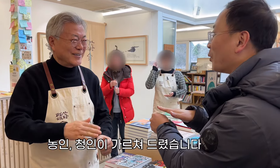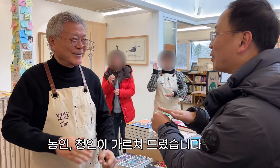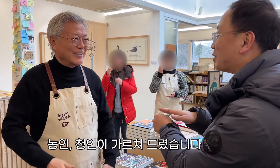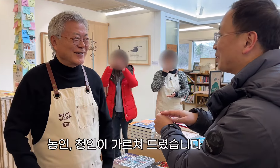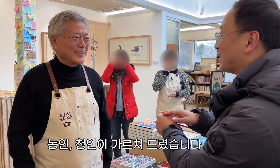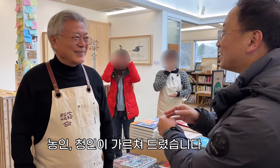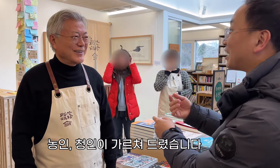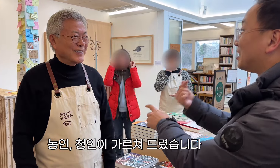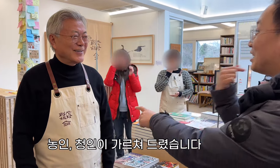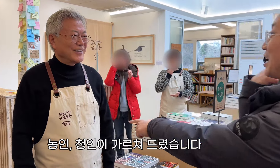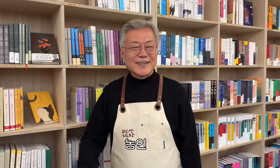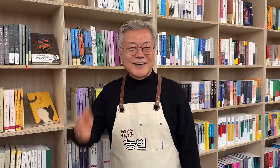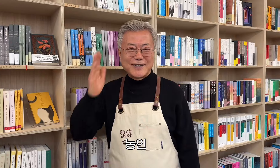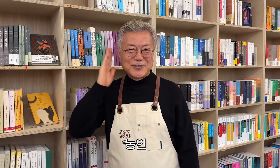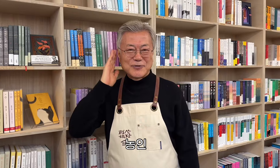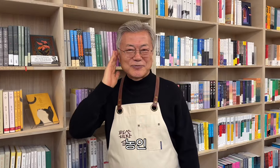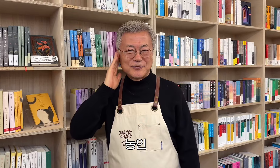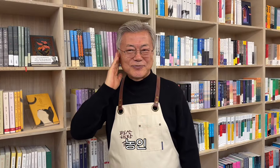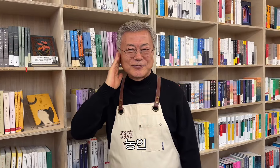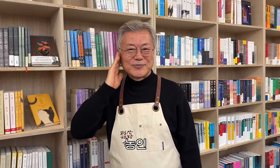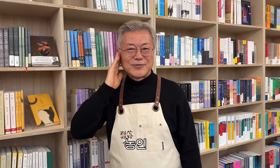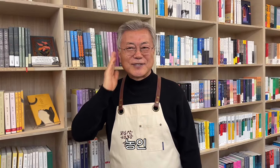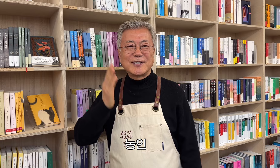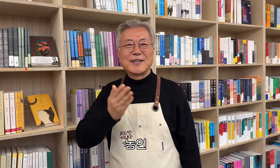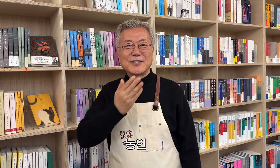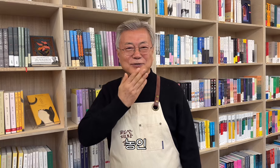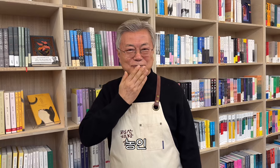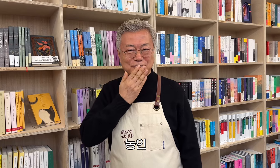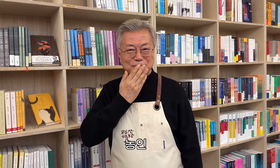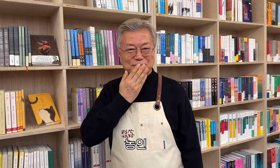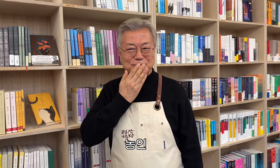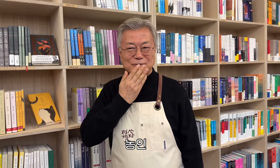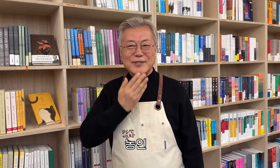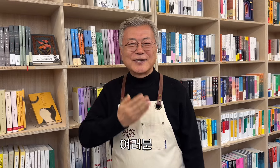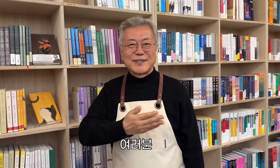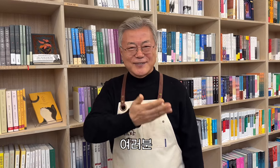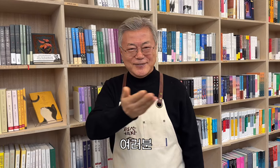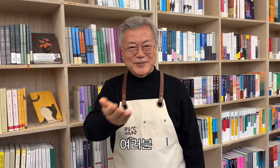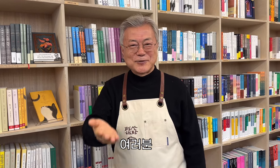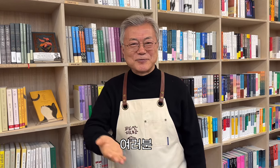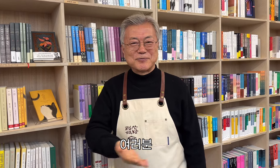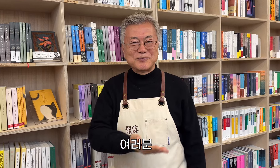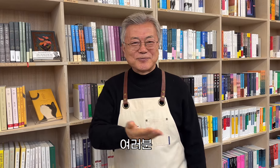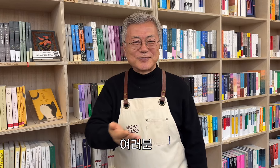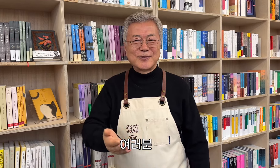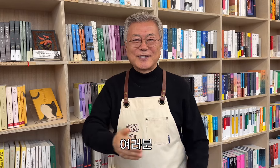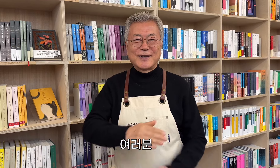聴覚障害者と聴覚障害者が彼に教えました。 ろう者コミュニティの 皆さん、